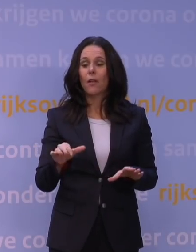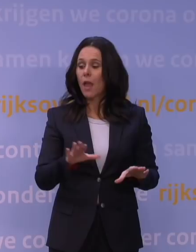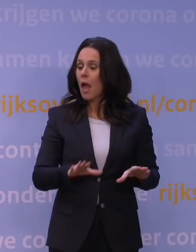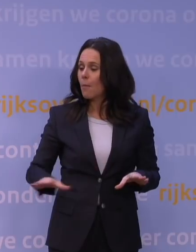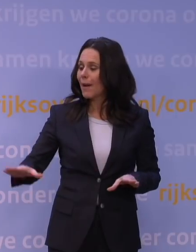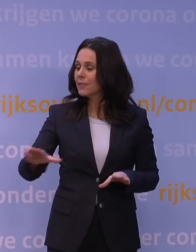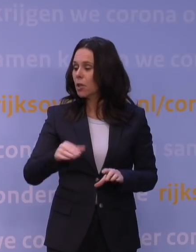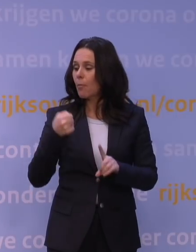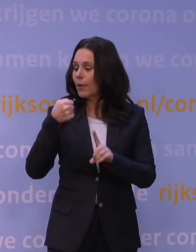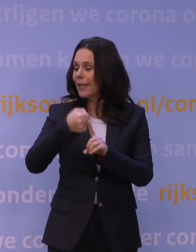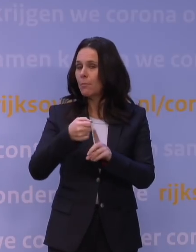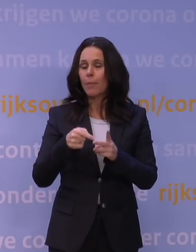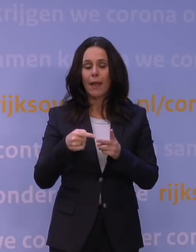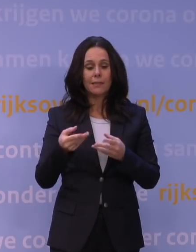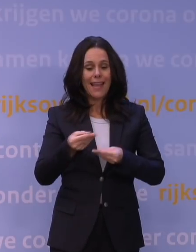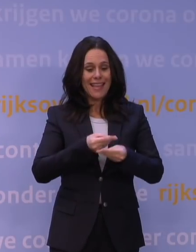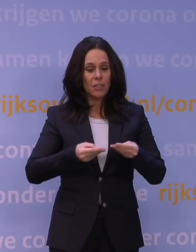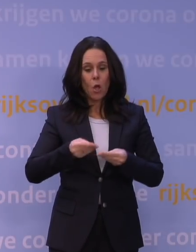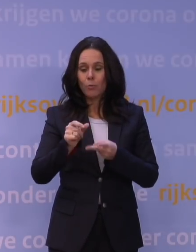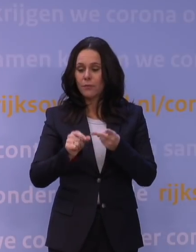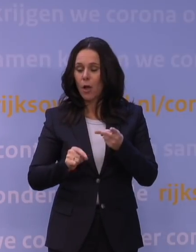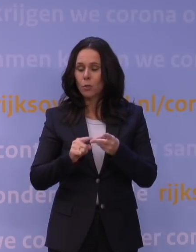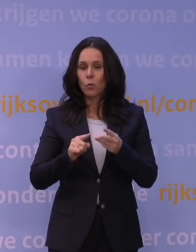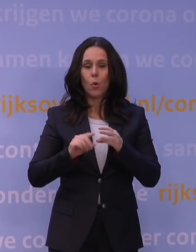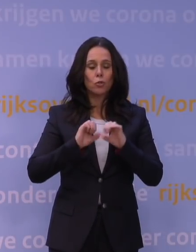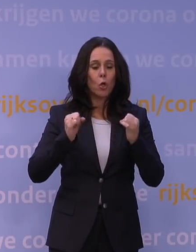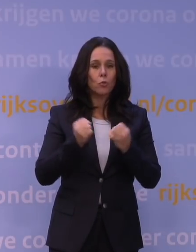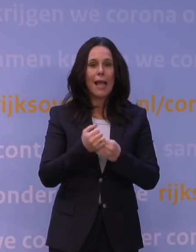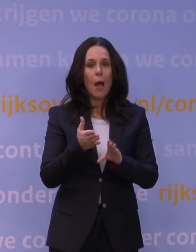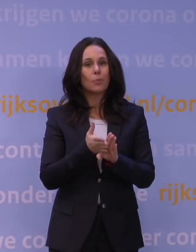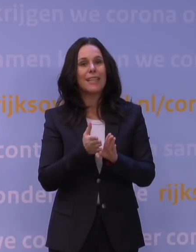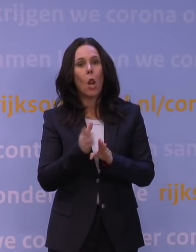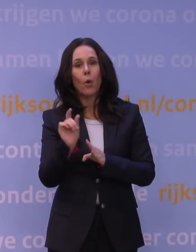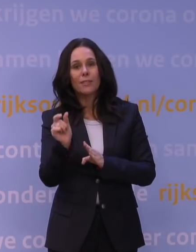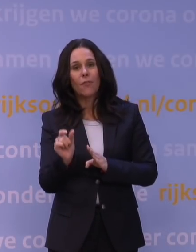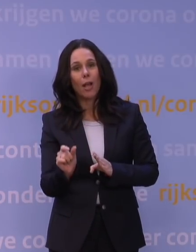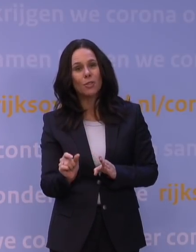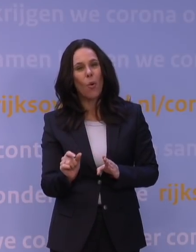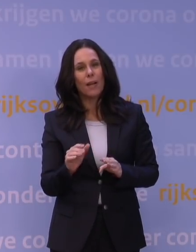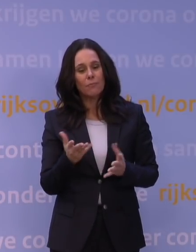economische factoren, sociaalpsychologische factoren, moet daar een afweging zijn: waar kies je uiteindelijk voor?